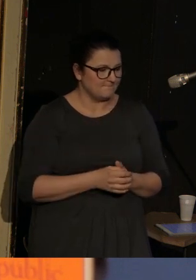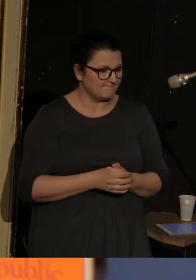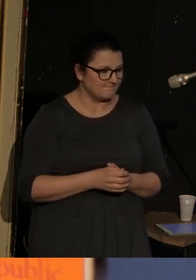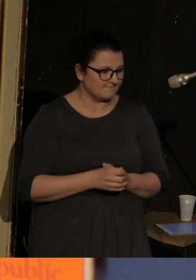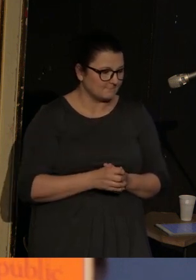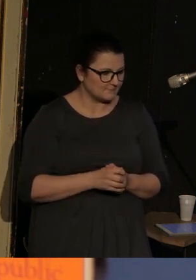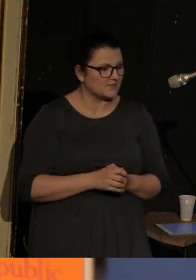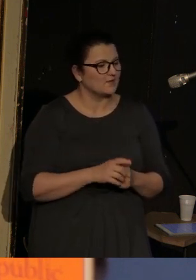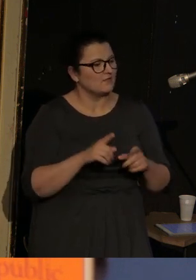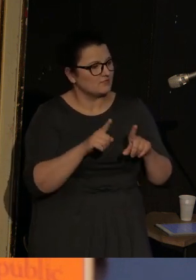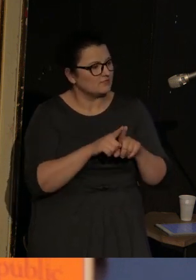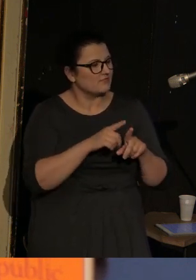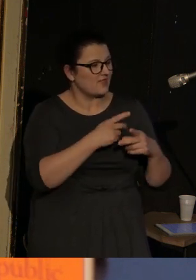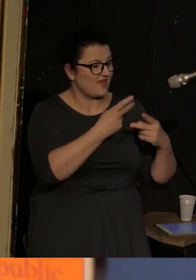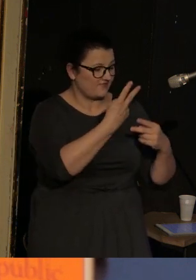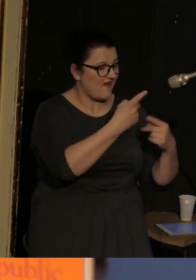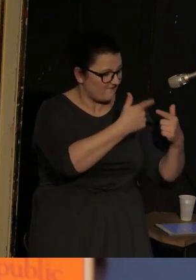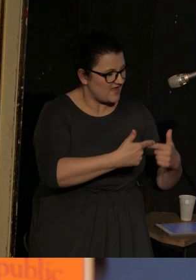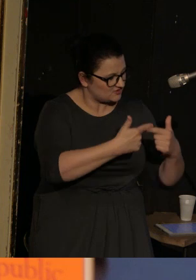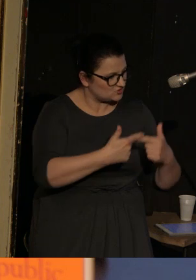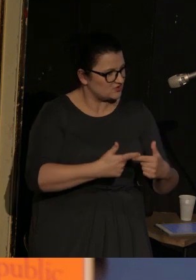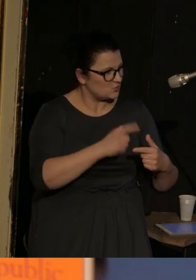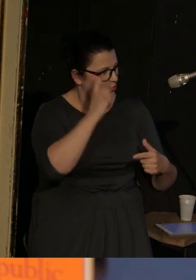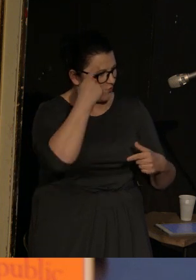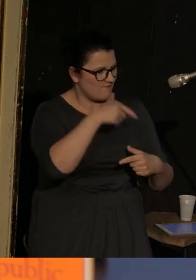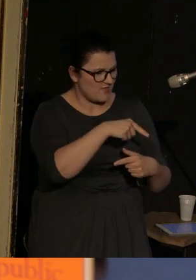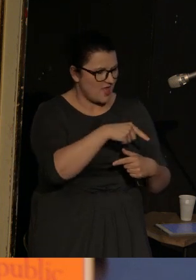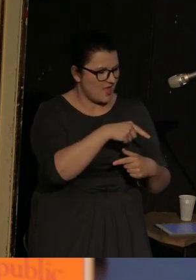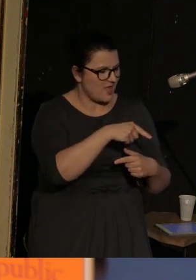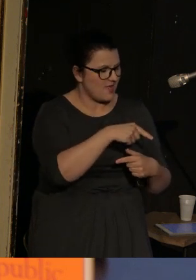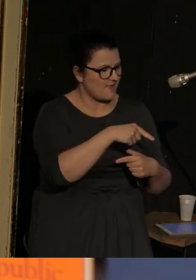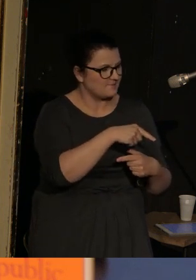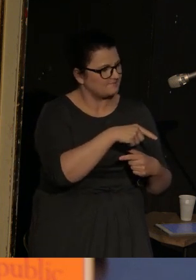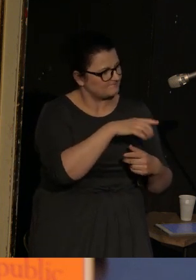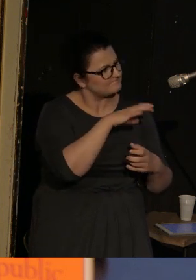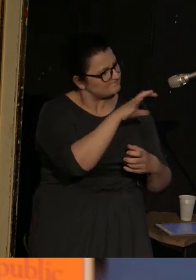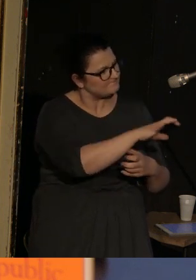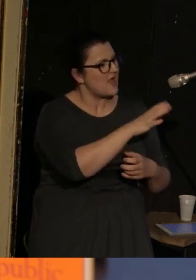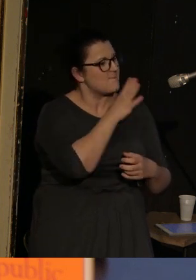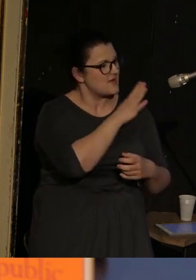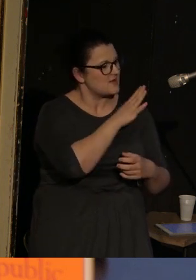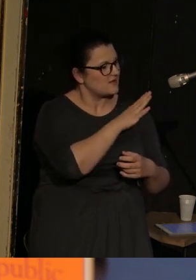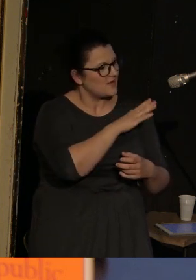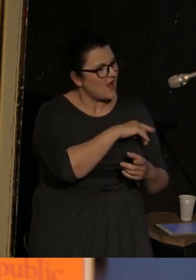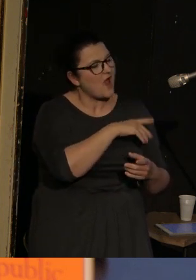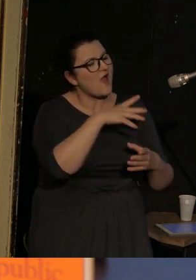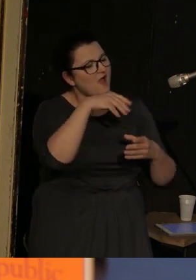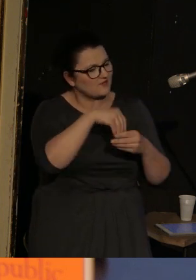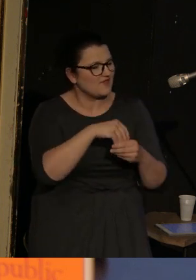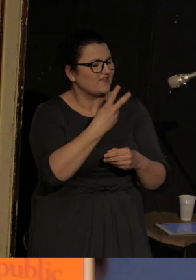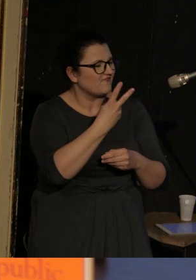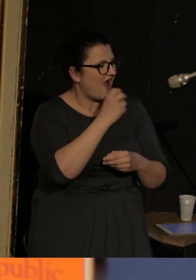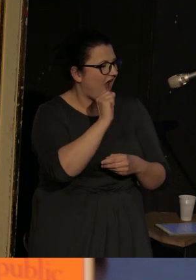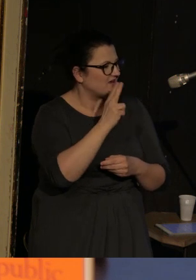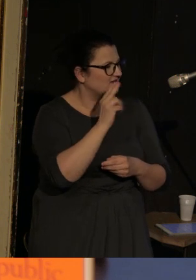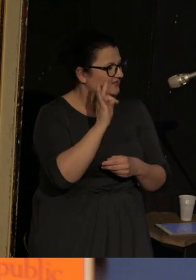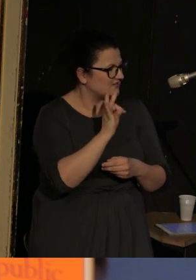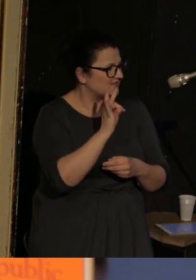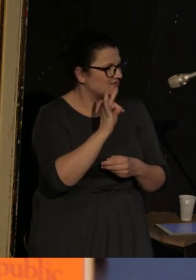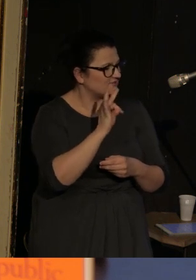i poza tymi 2 wierszami, które pozycjonują Amerykę, znajdują się 2 akty, które dzieją się już w Vasence.